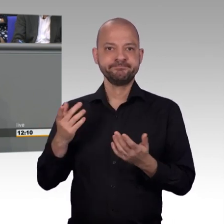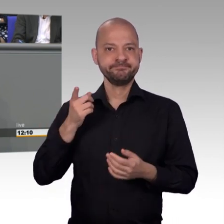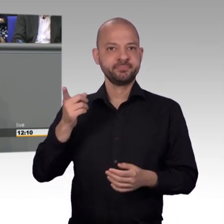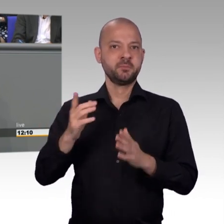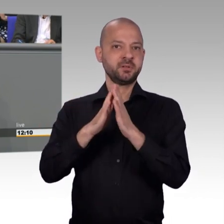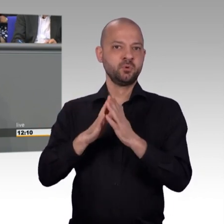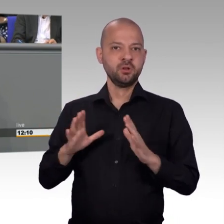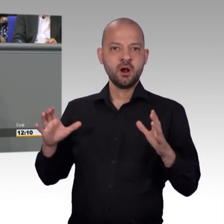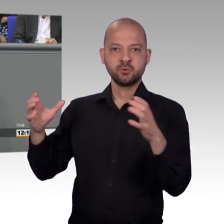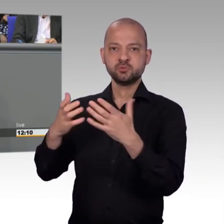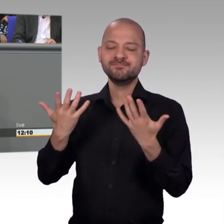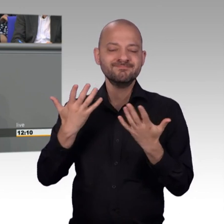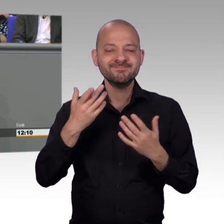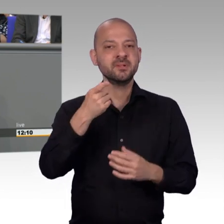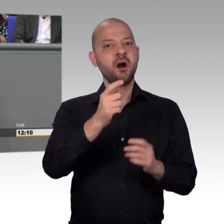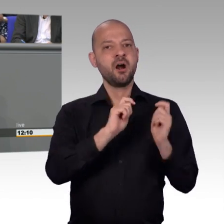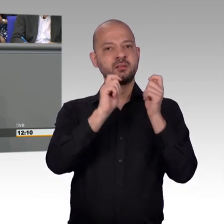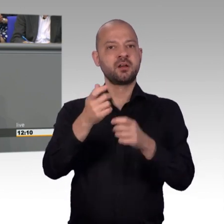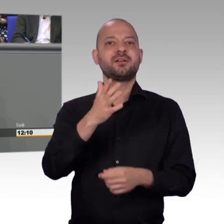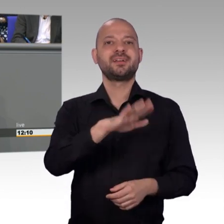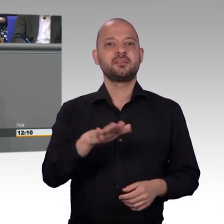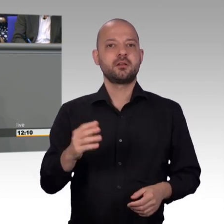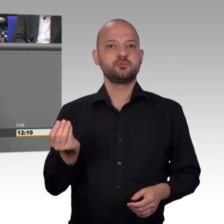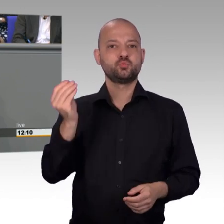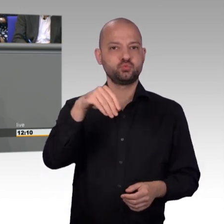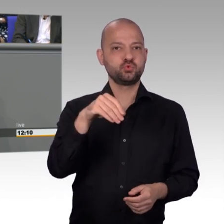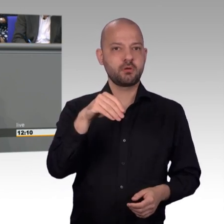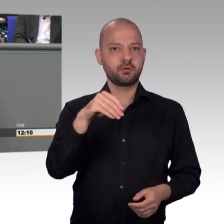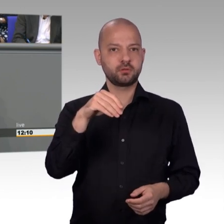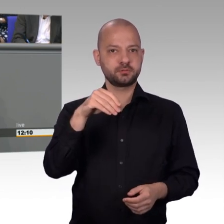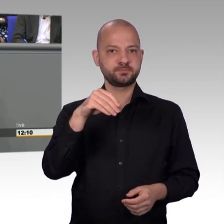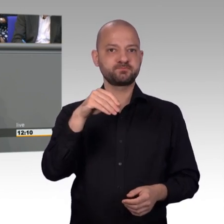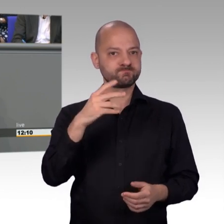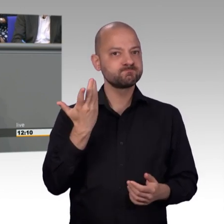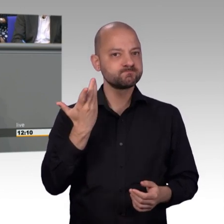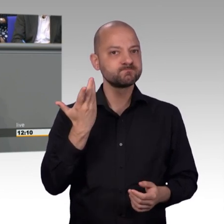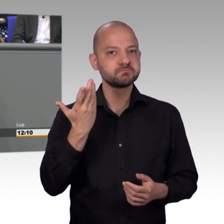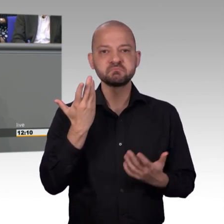hätten vorgenommen werden können. Nachdem der Petitionsausschuss das Anliegen der Petentin aufsichtsrechtlich überprüfen ließ